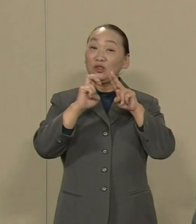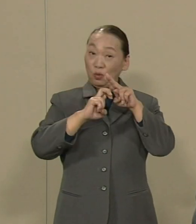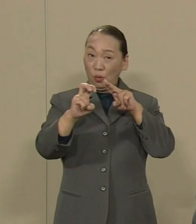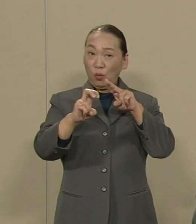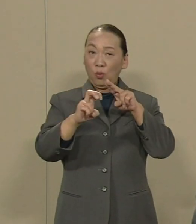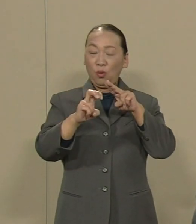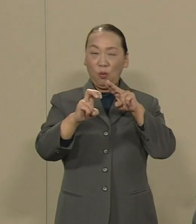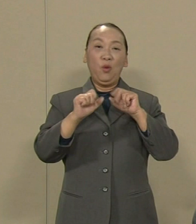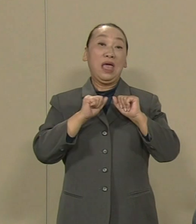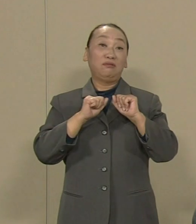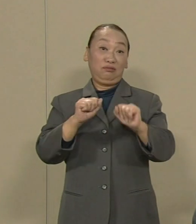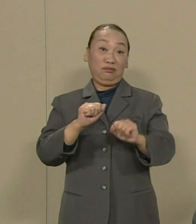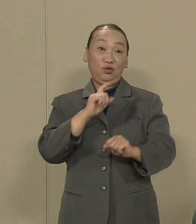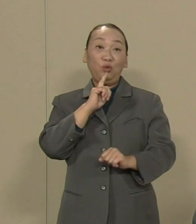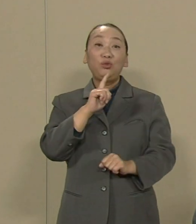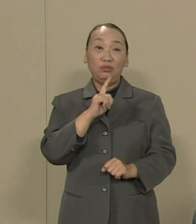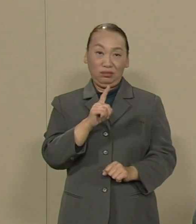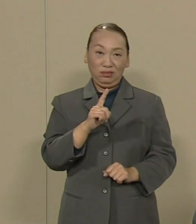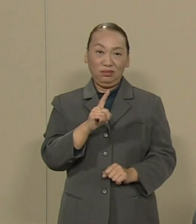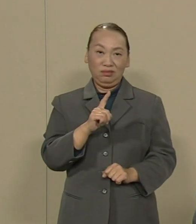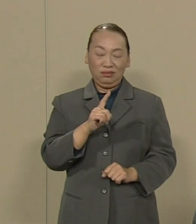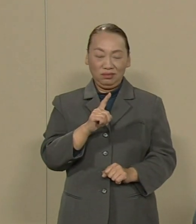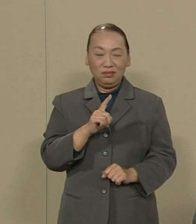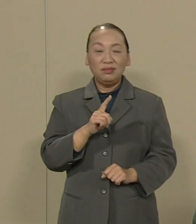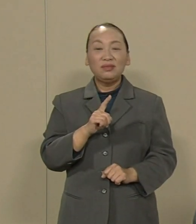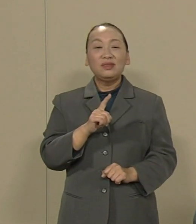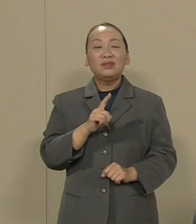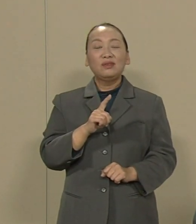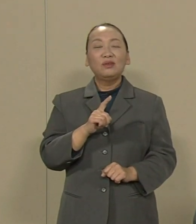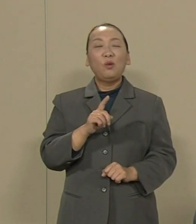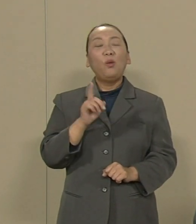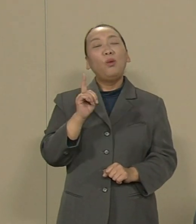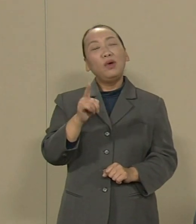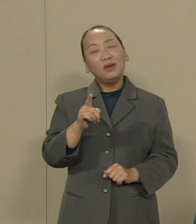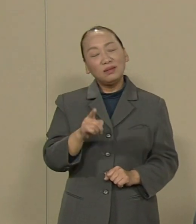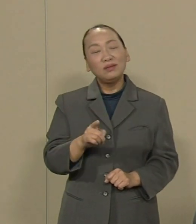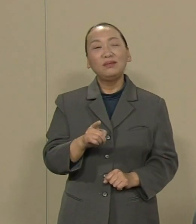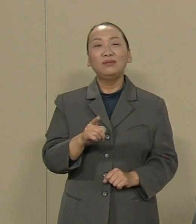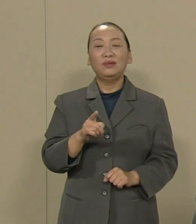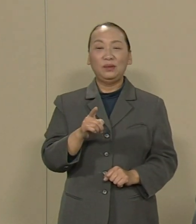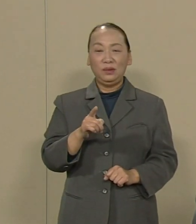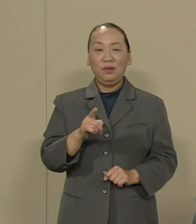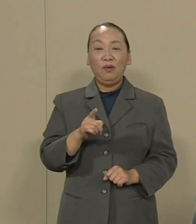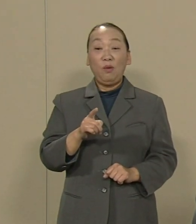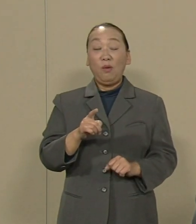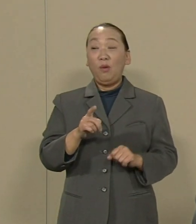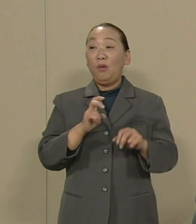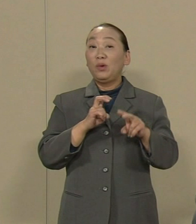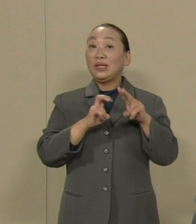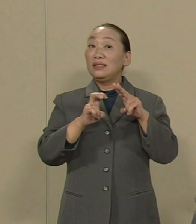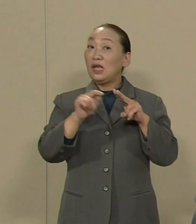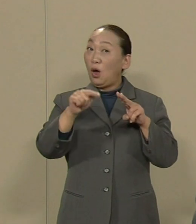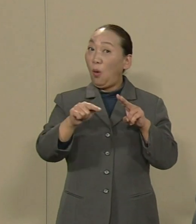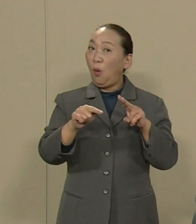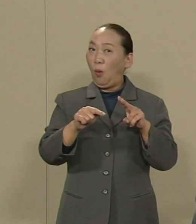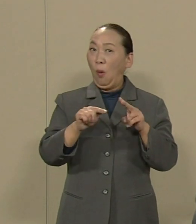鉄道の運行をやるという では そのような鉄道の車両は いつ整備するんでしょうか